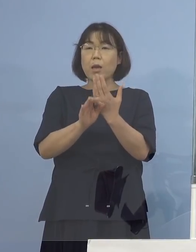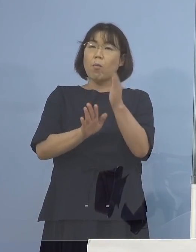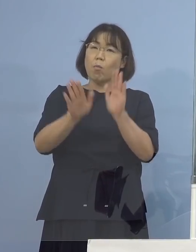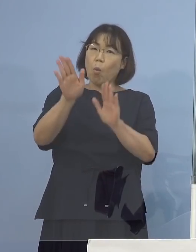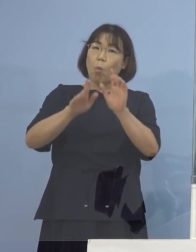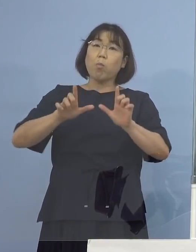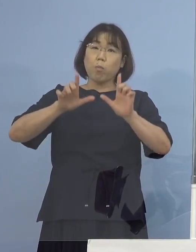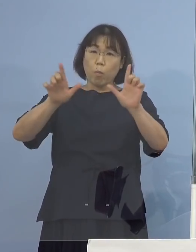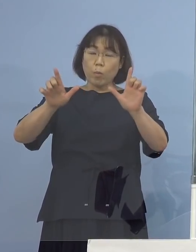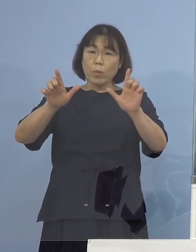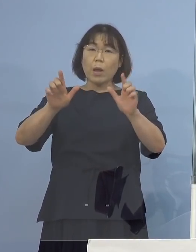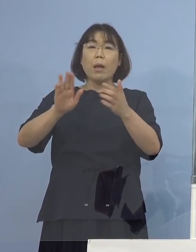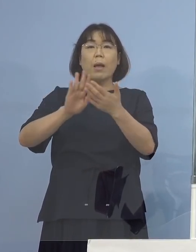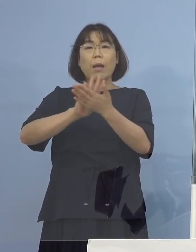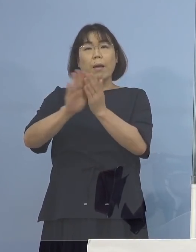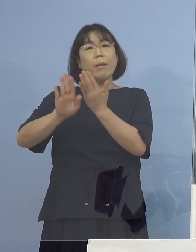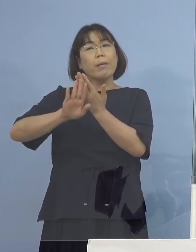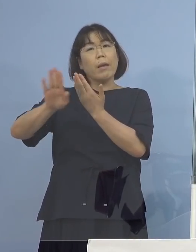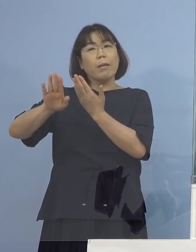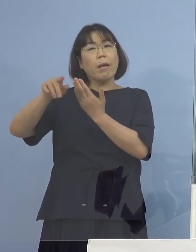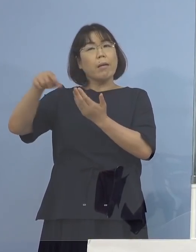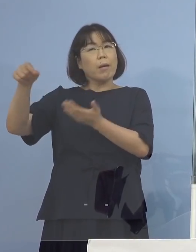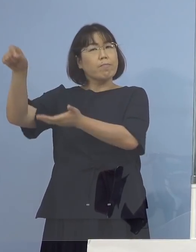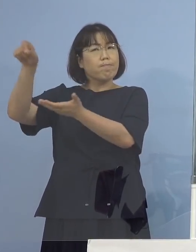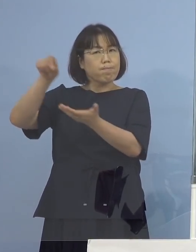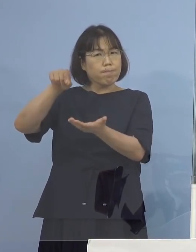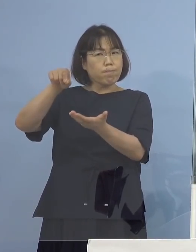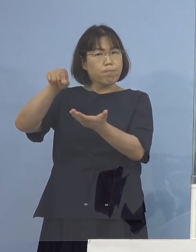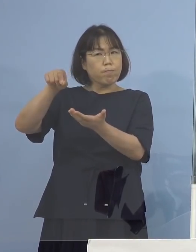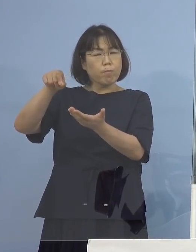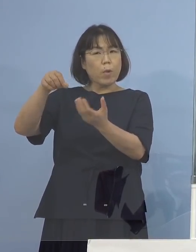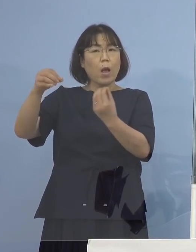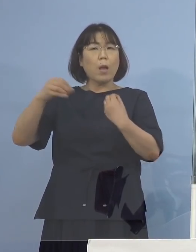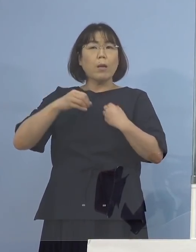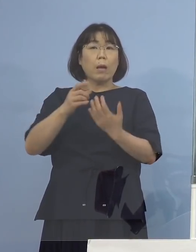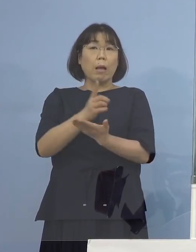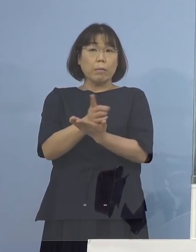いわゆる県外からの持ち込みと 感染経路がわかっておりますので